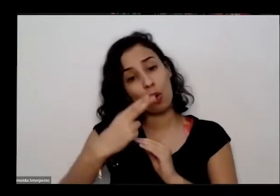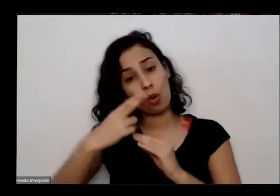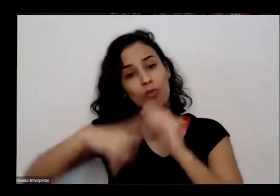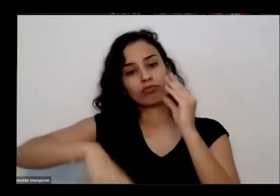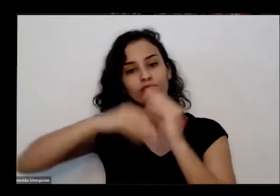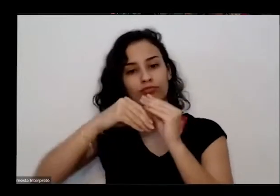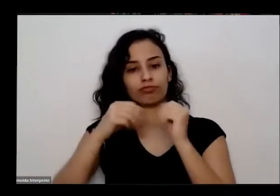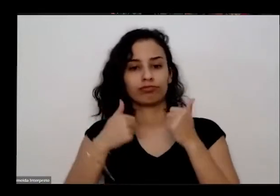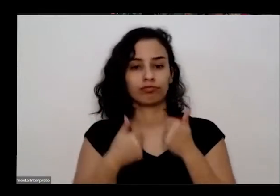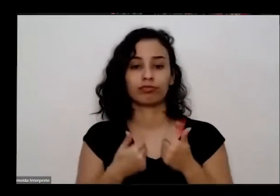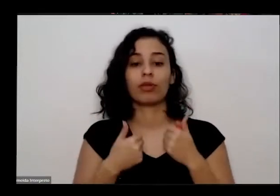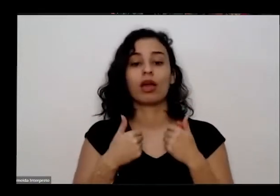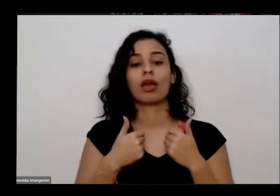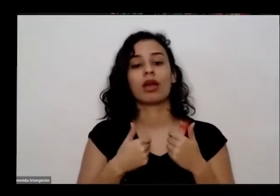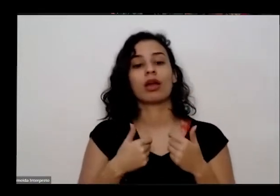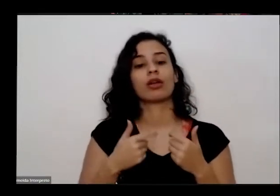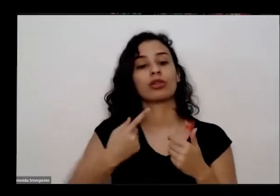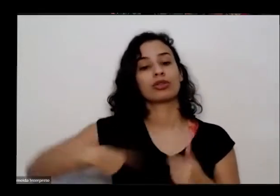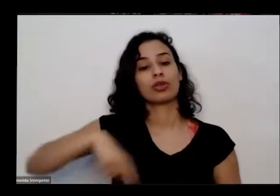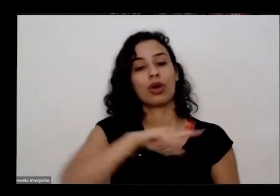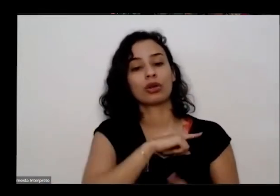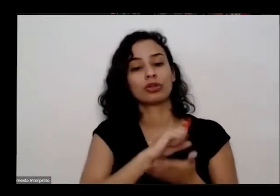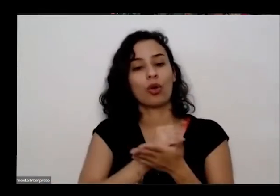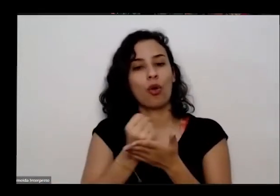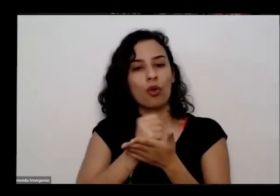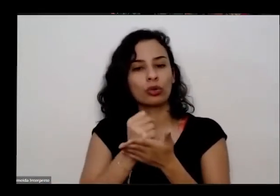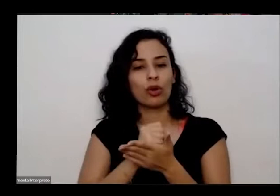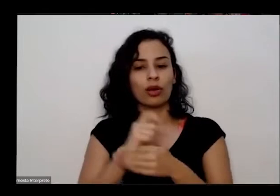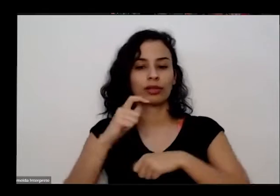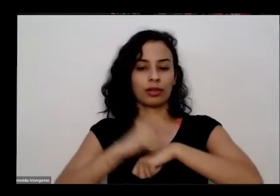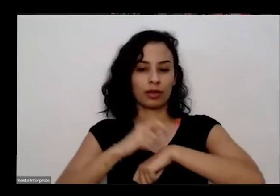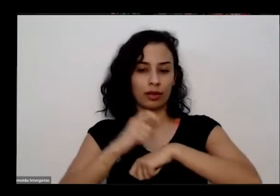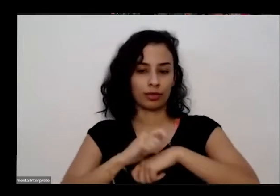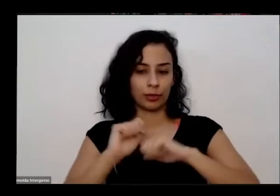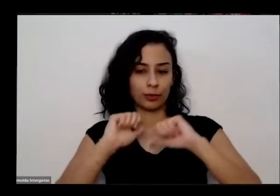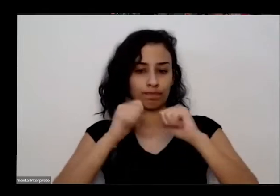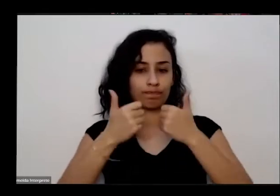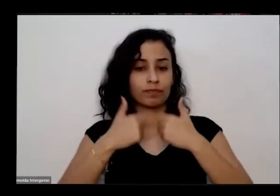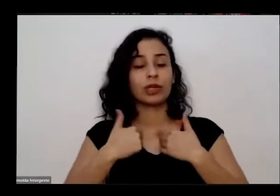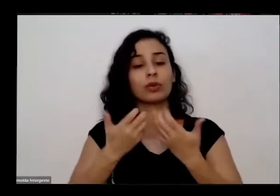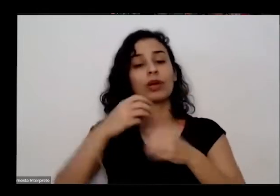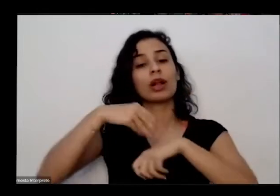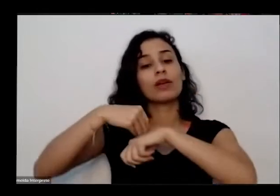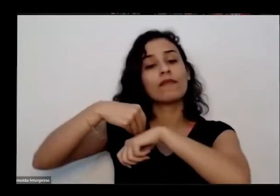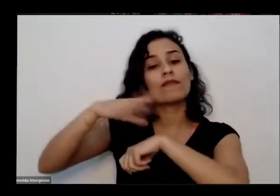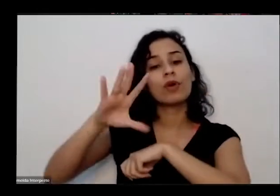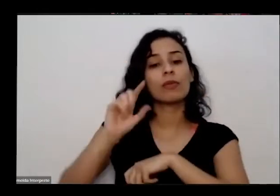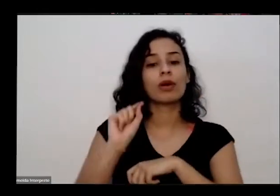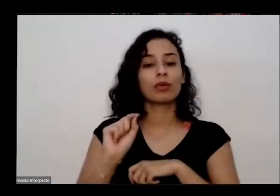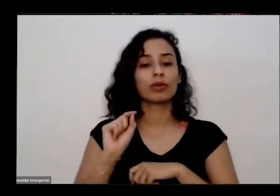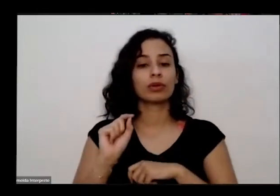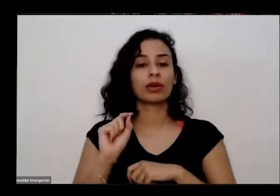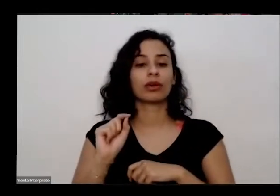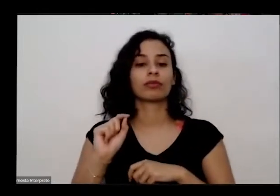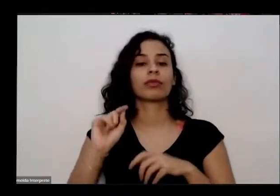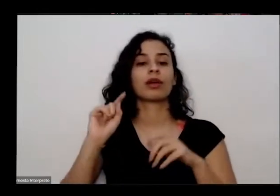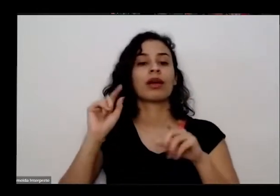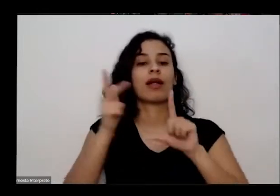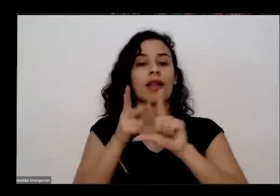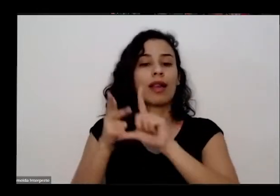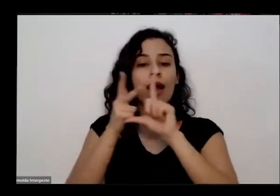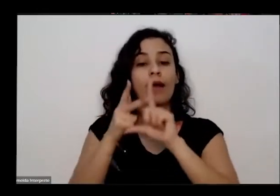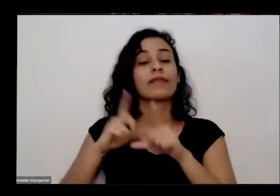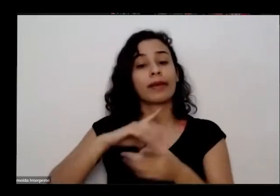controlando esse tempo também quero informar que esta blaide ela está sendo gravado você realmente